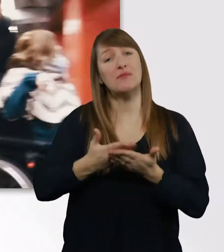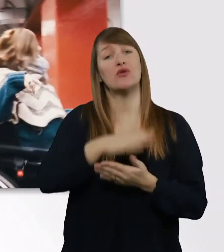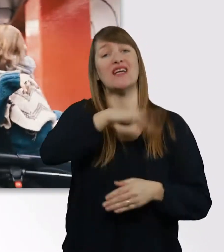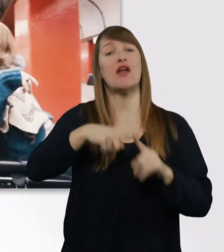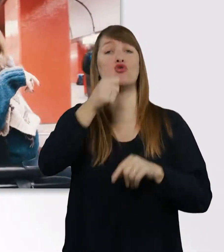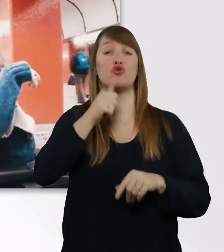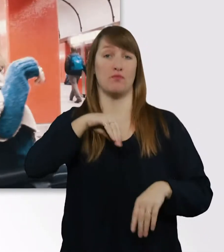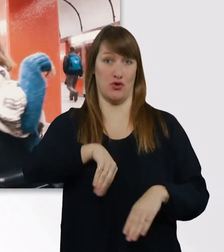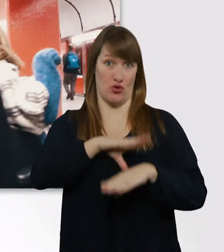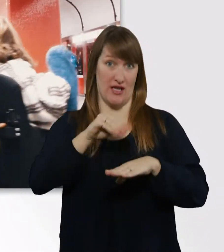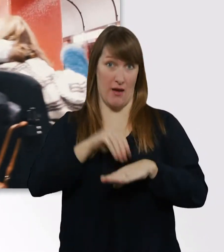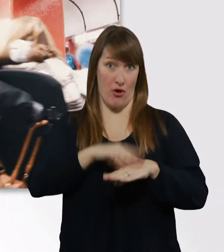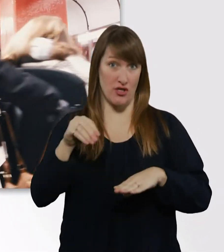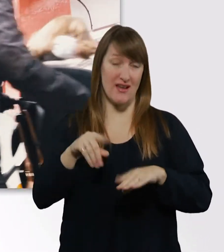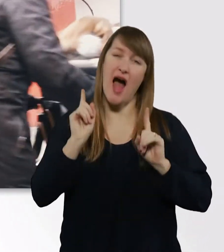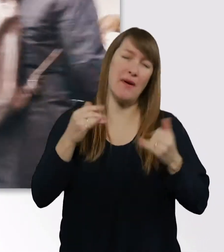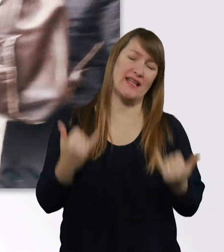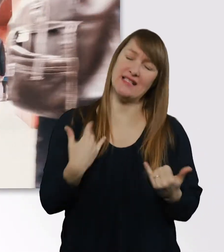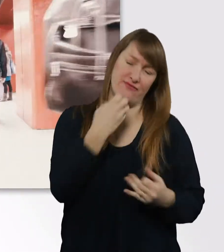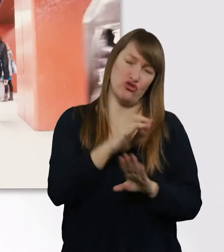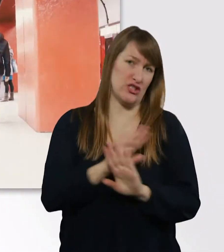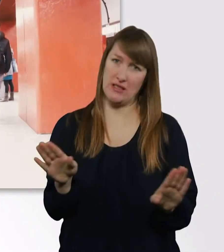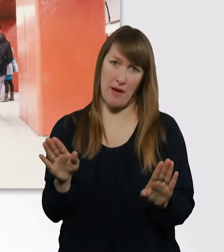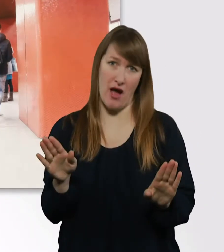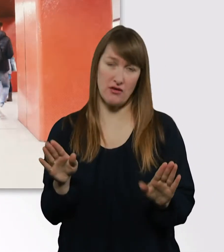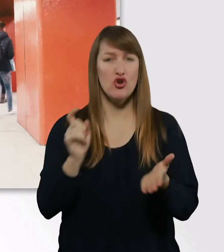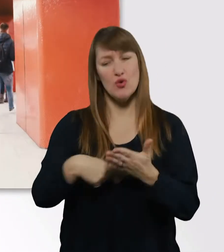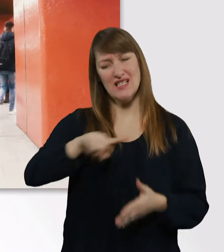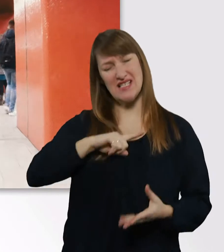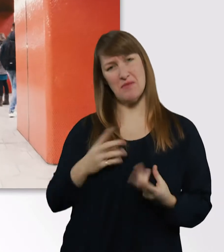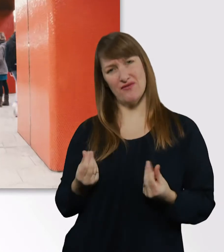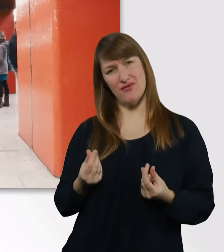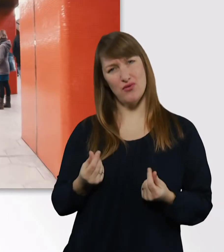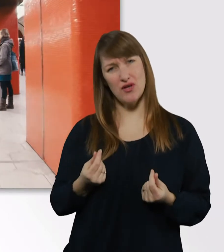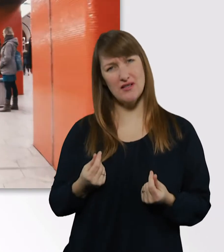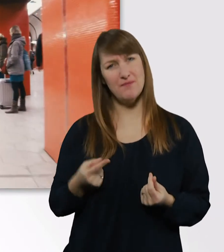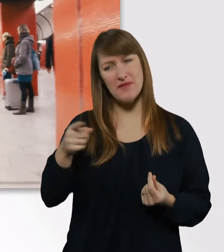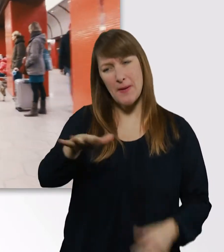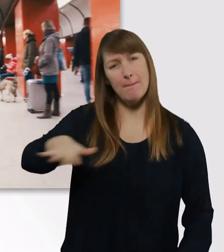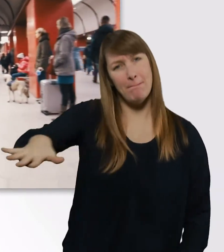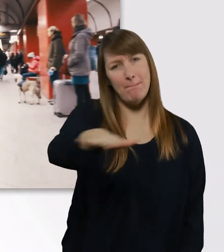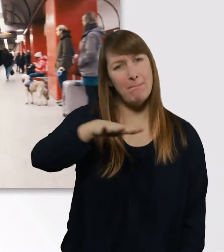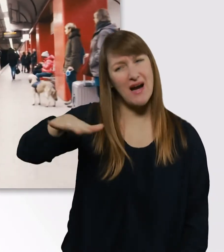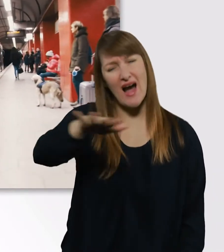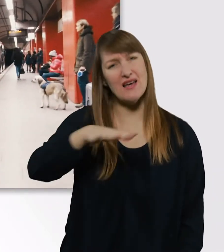Allerdings möchte ich das jetzt nicht mehr machen, weil ich für mich festgestellt habe, dass dieser Bereich für mich vielleicht doch nicht so gut ist.